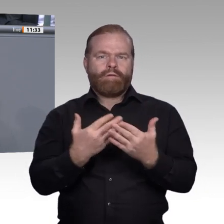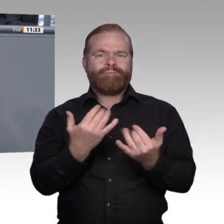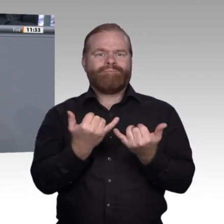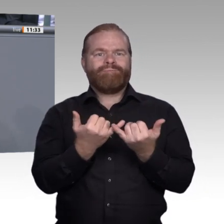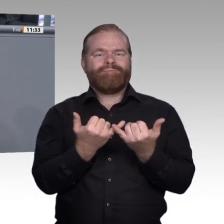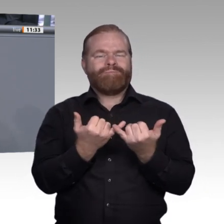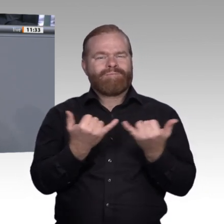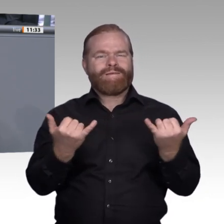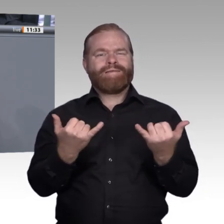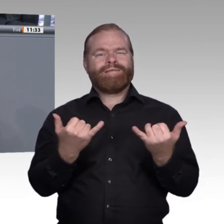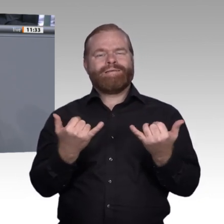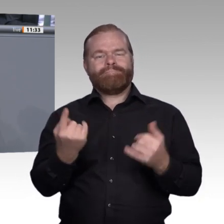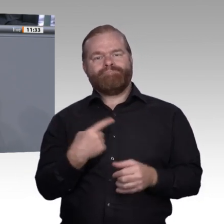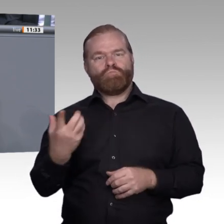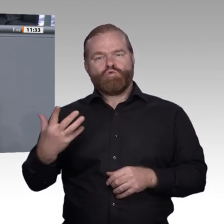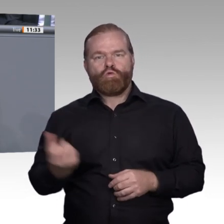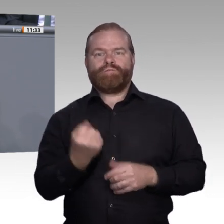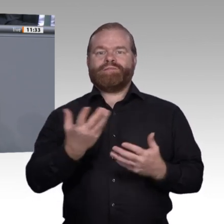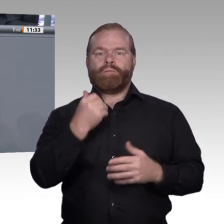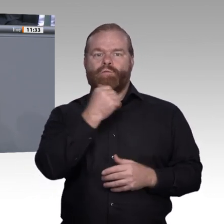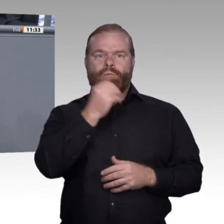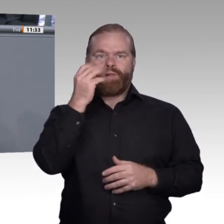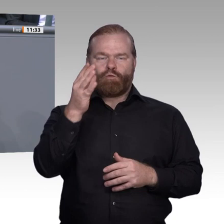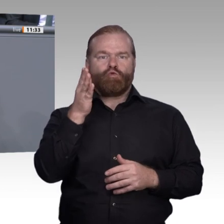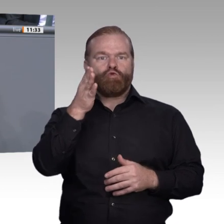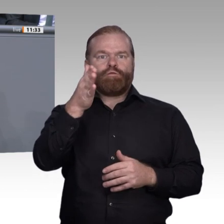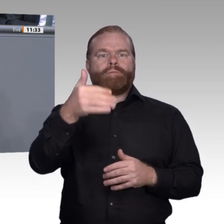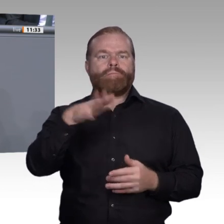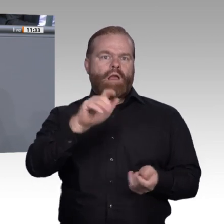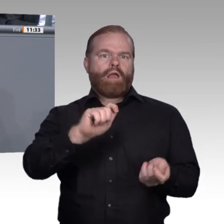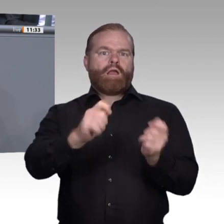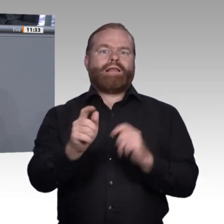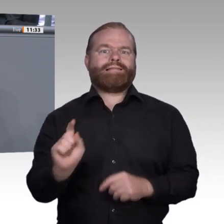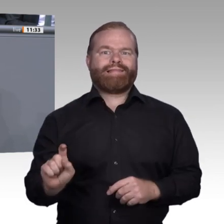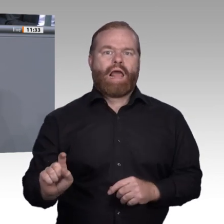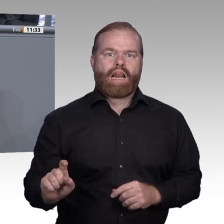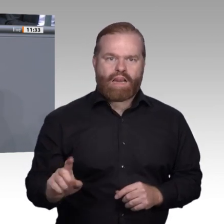stellen wir uns seit ziemlich genau einem Jahr genau diese Frage, nämlich: Wie gestalten